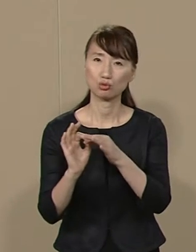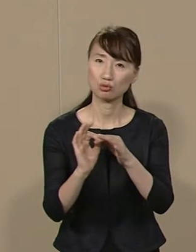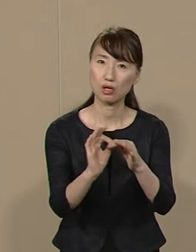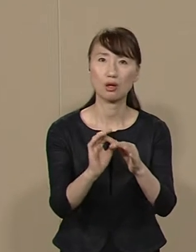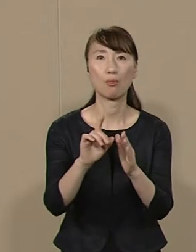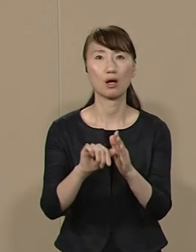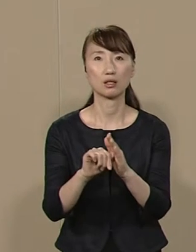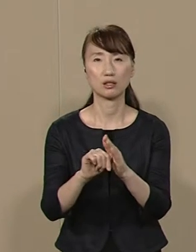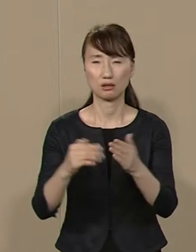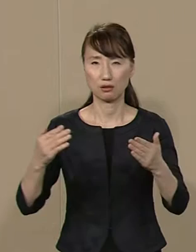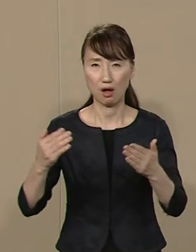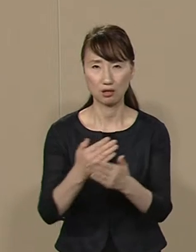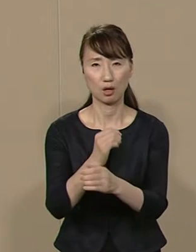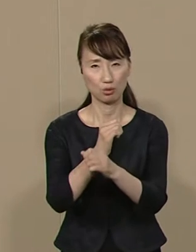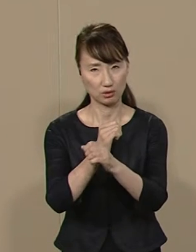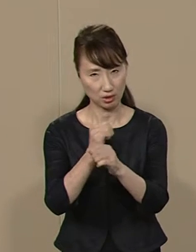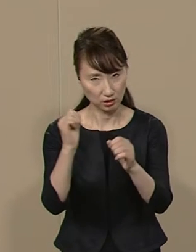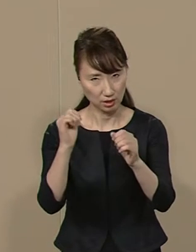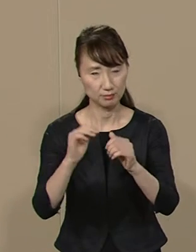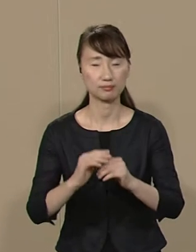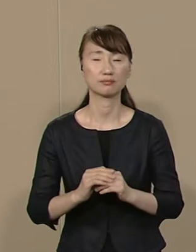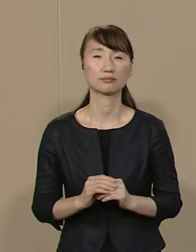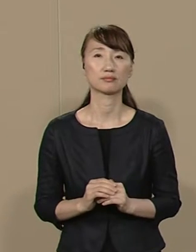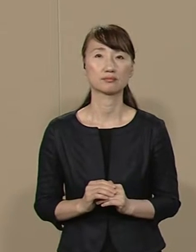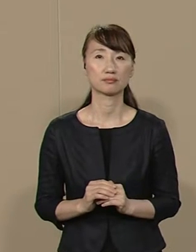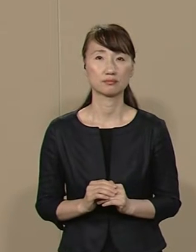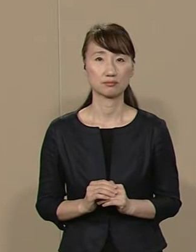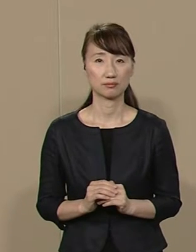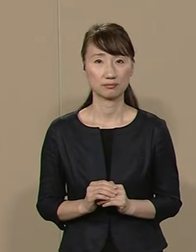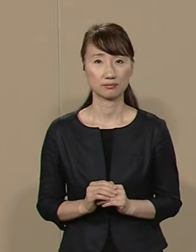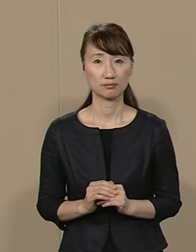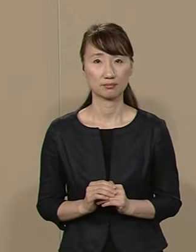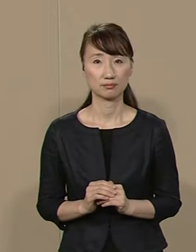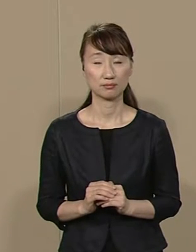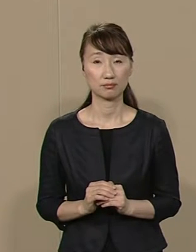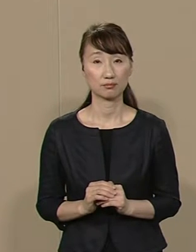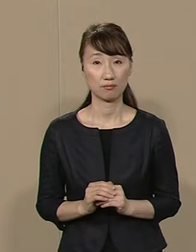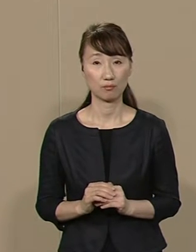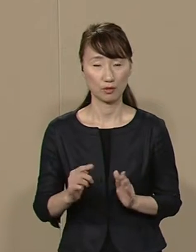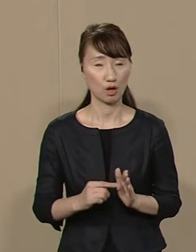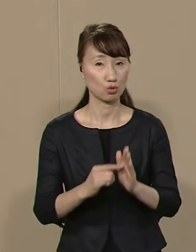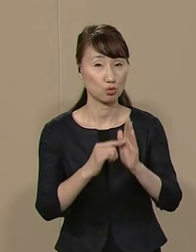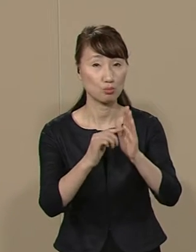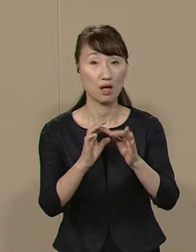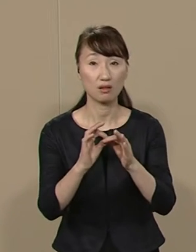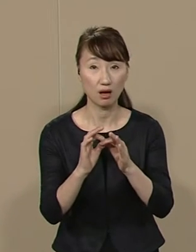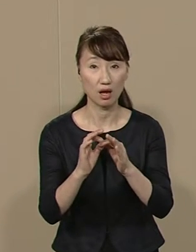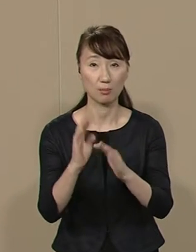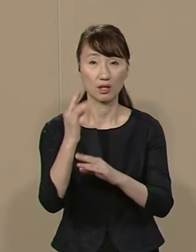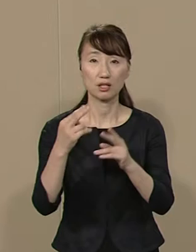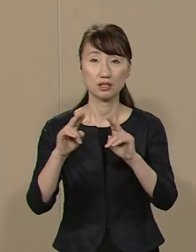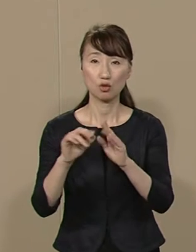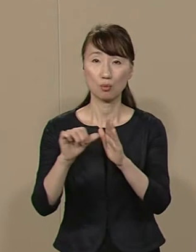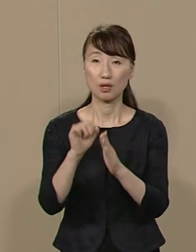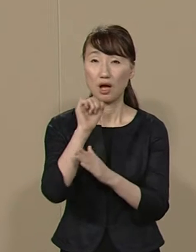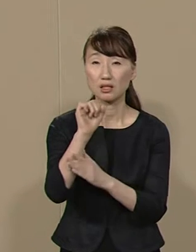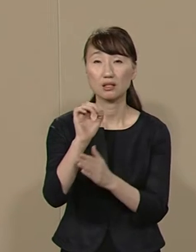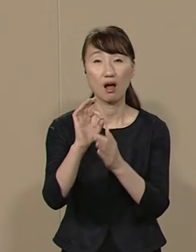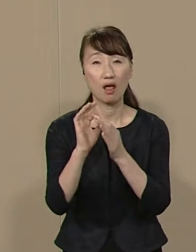改革など できるはずがありません また 知名度や 政党名や 経歴にだまされて